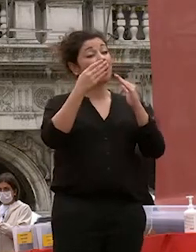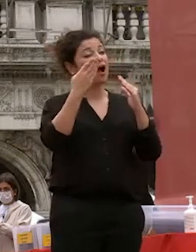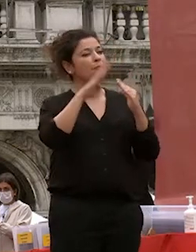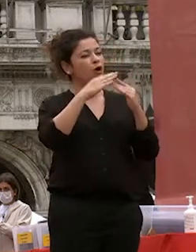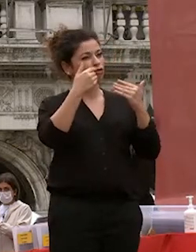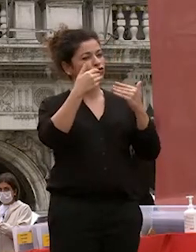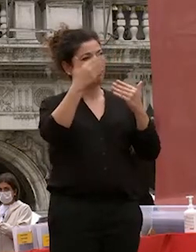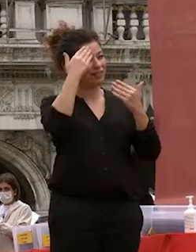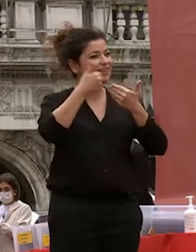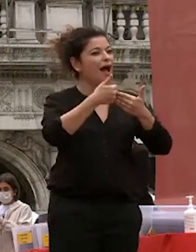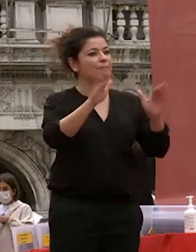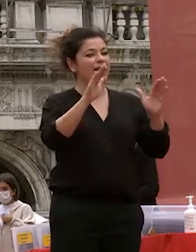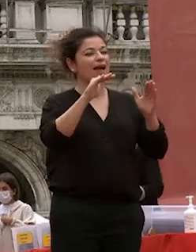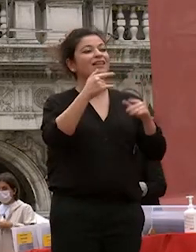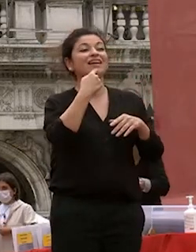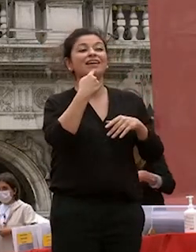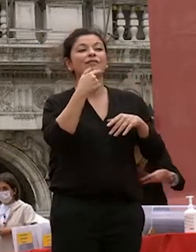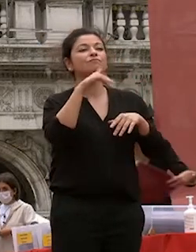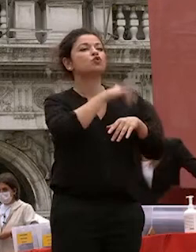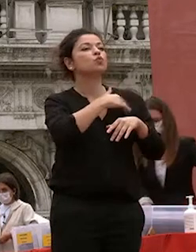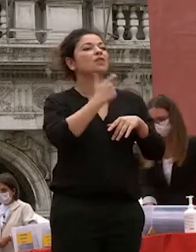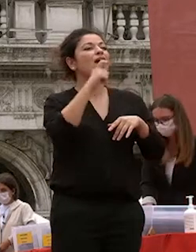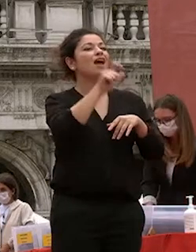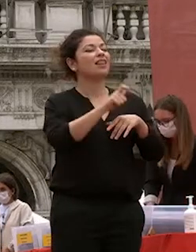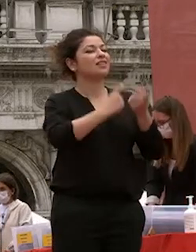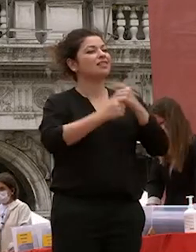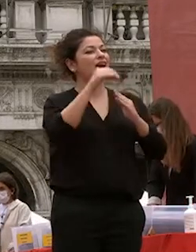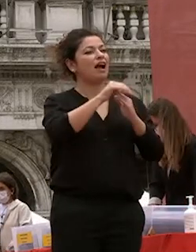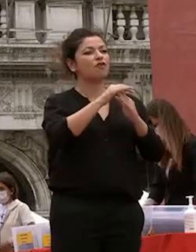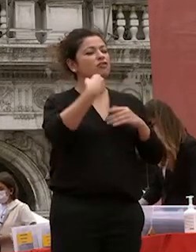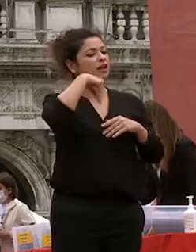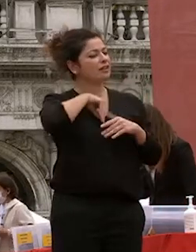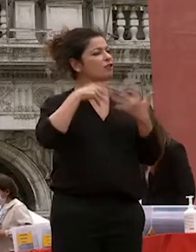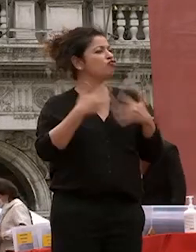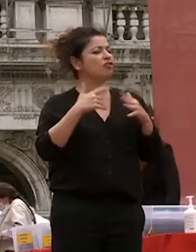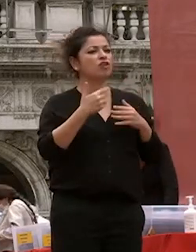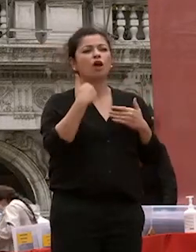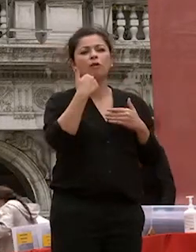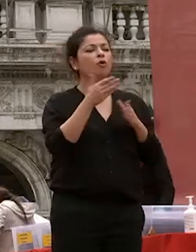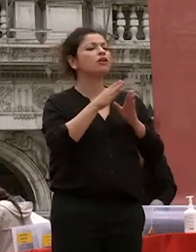sempre con sé qualunque sia la disciplina scelta il messaggio che